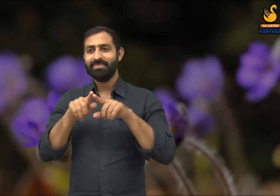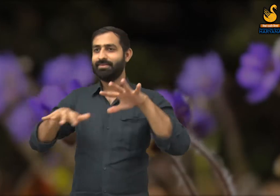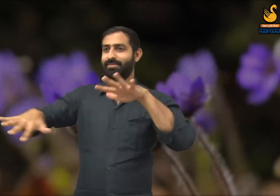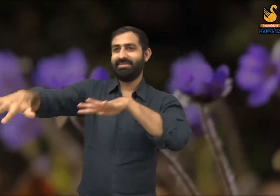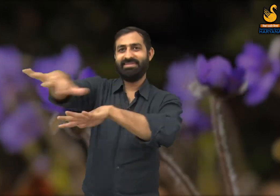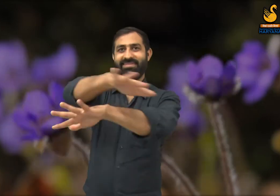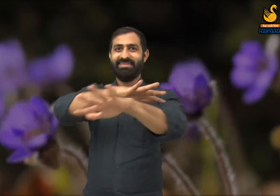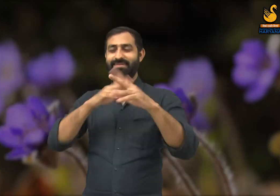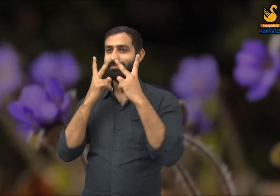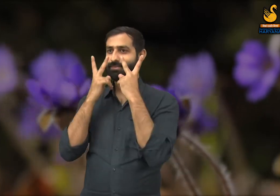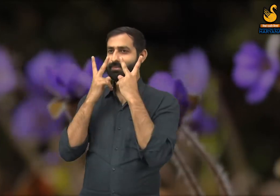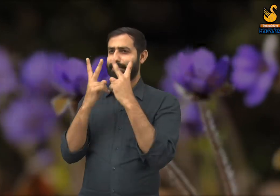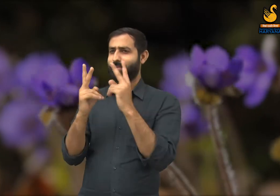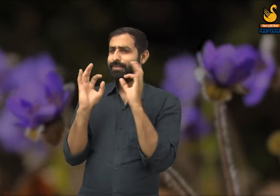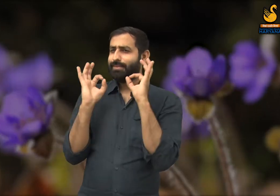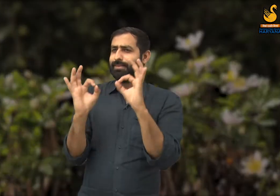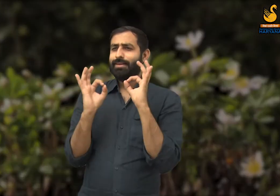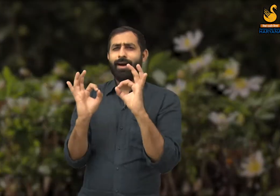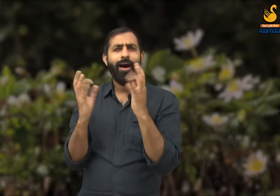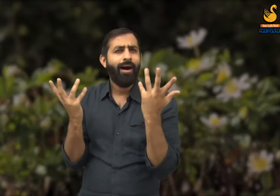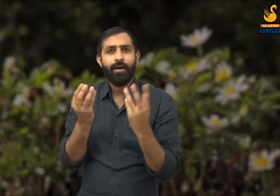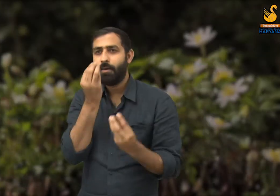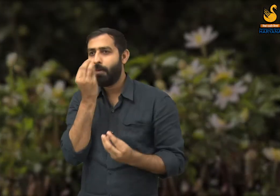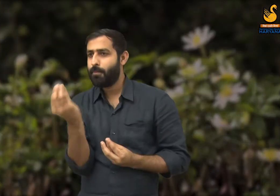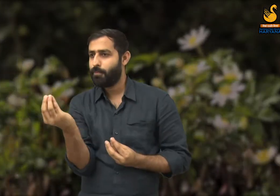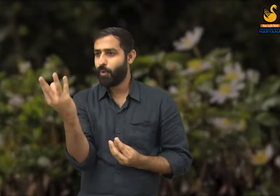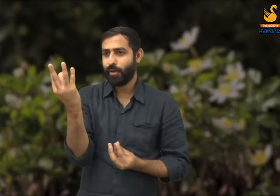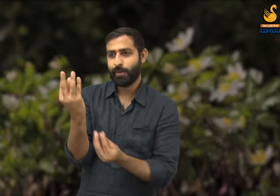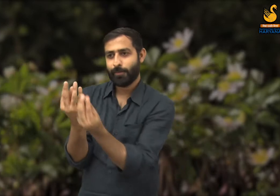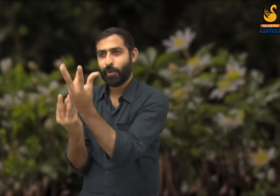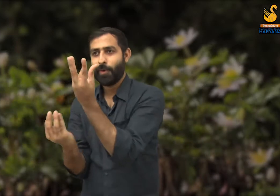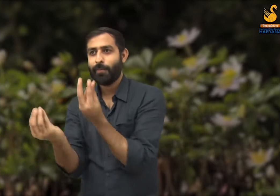वसंत ऋतु के आगमन में प्रकृति की सुंदरता के बारे में वर्णन किया है.